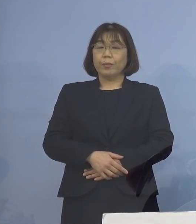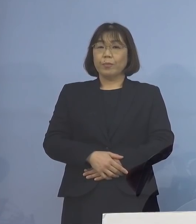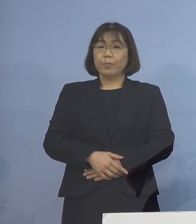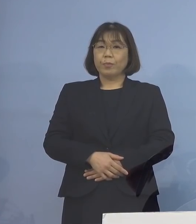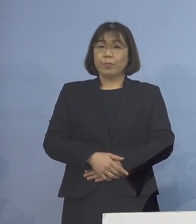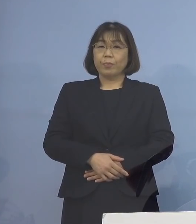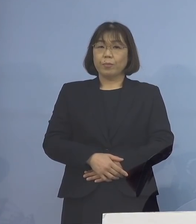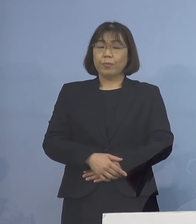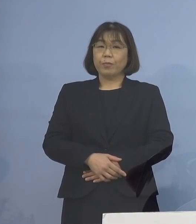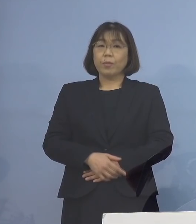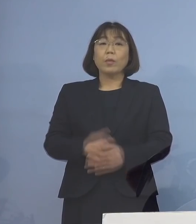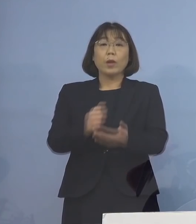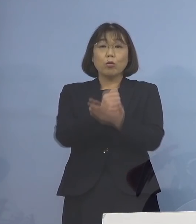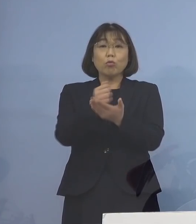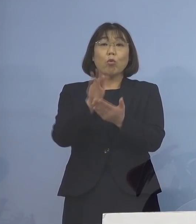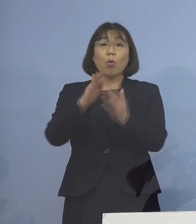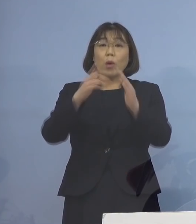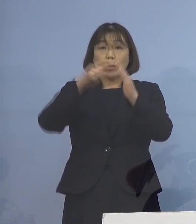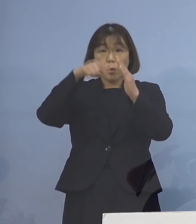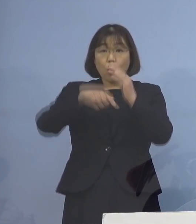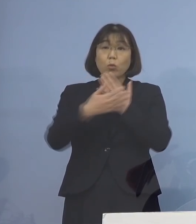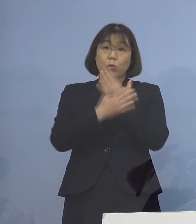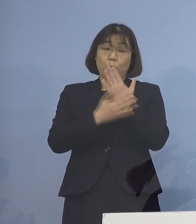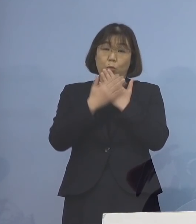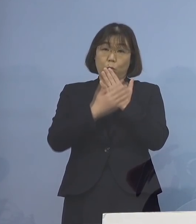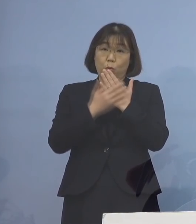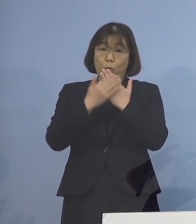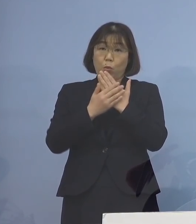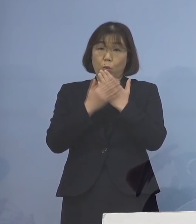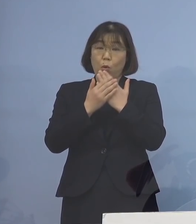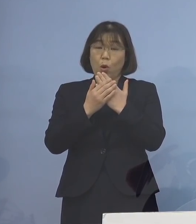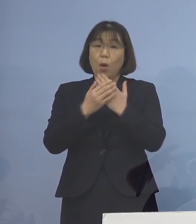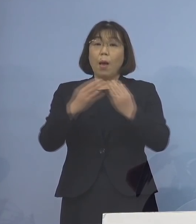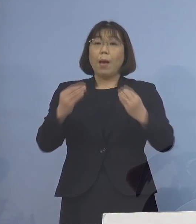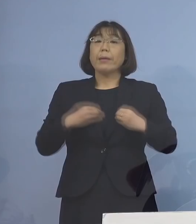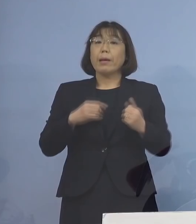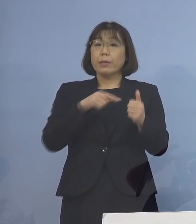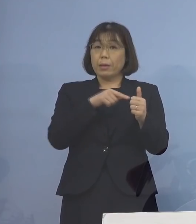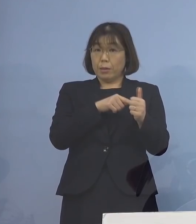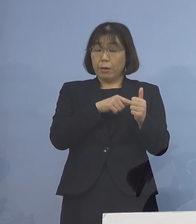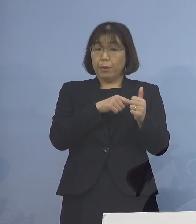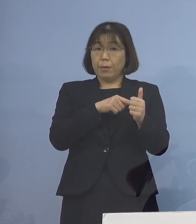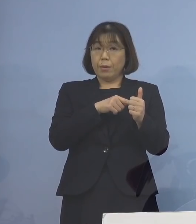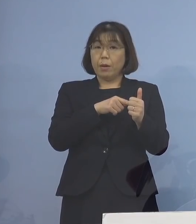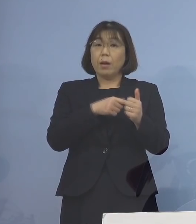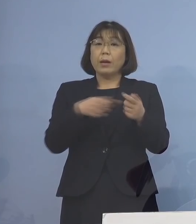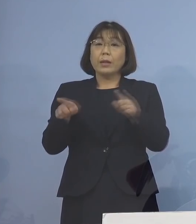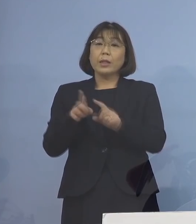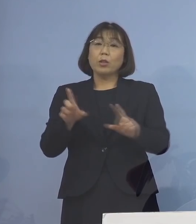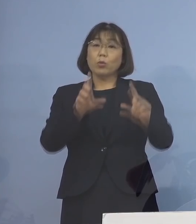ご都合により自宅療養を行っている 感染者の方の同居のご家族